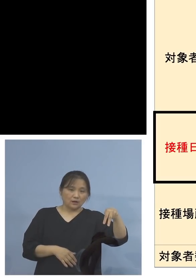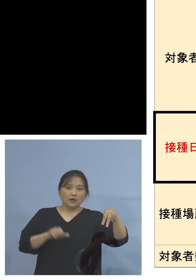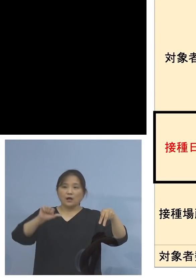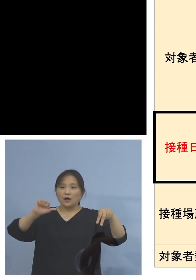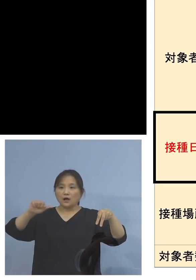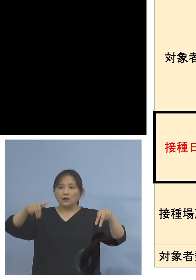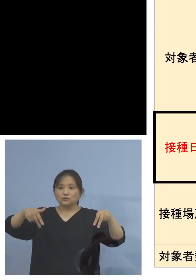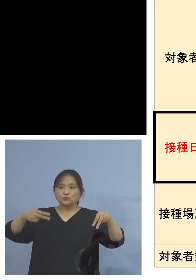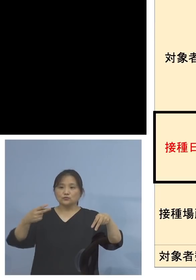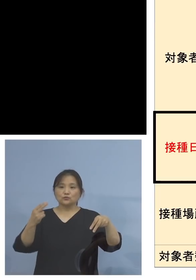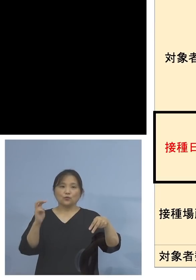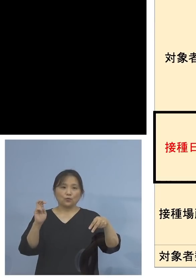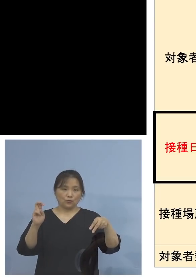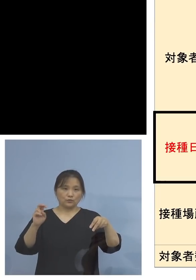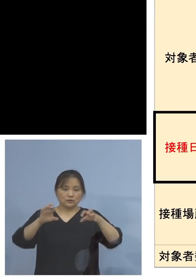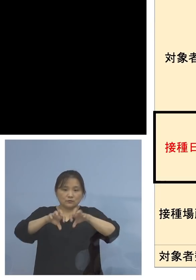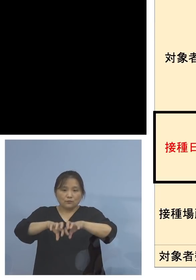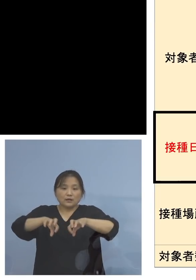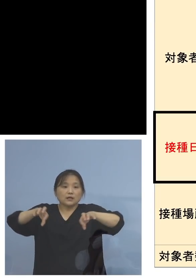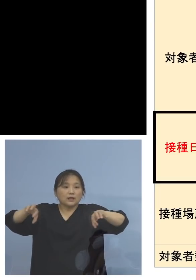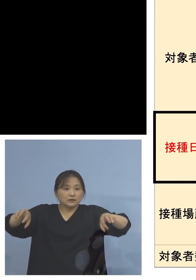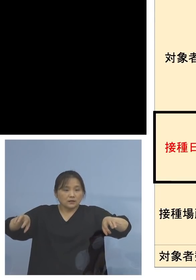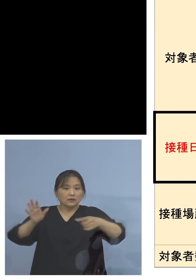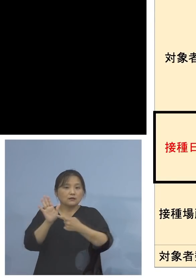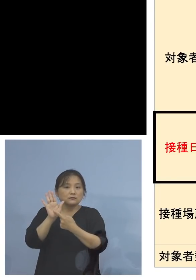分と、分けさせていただいています